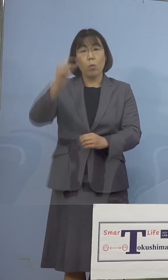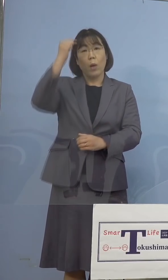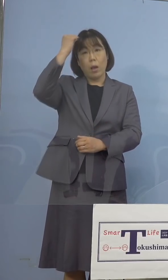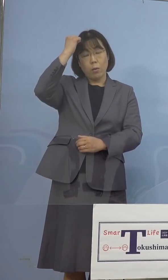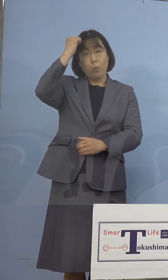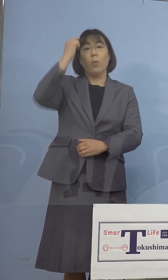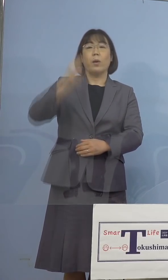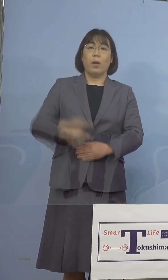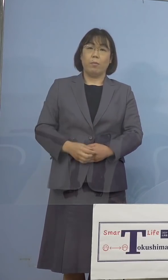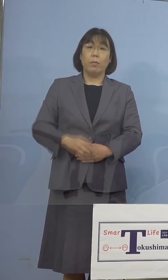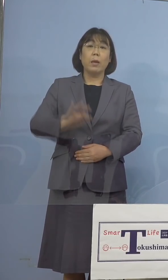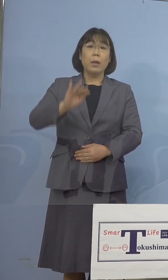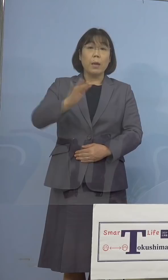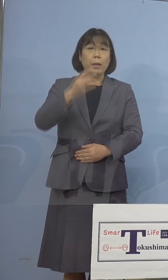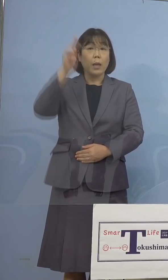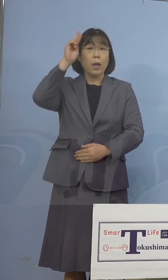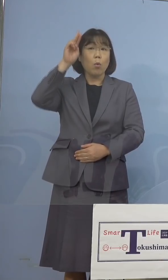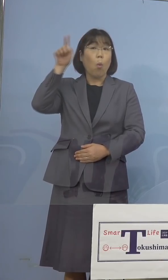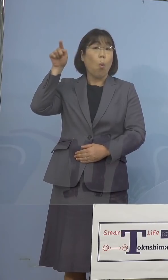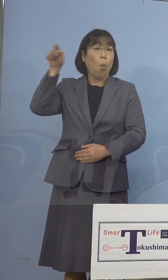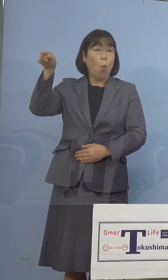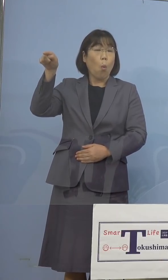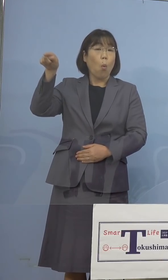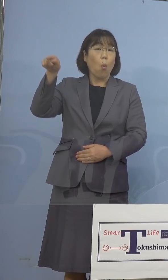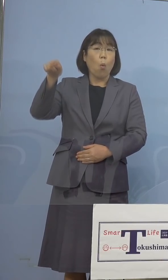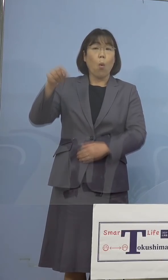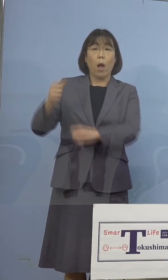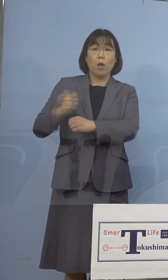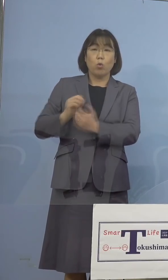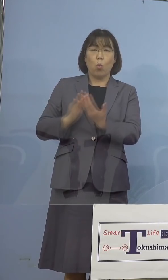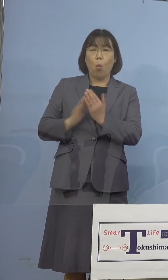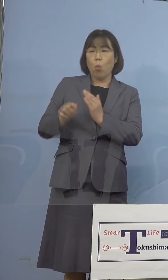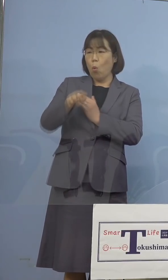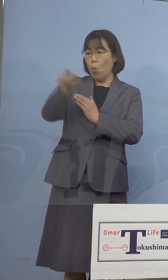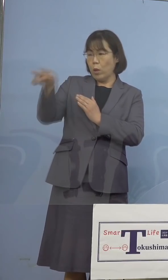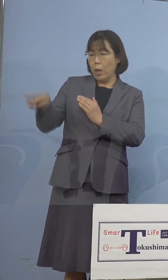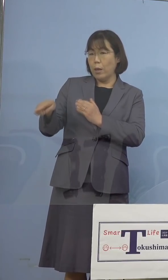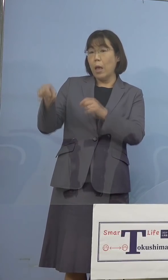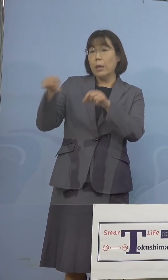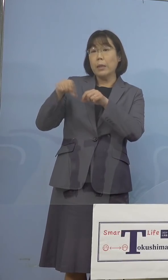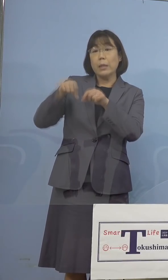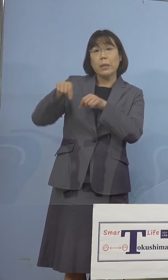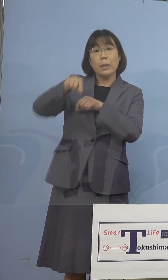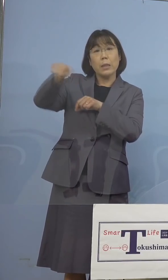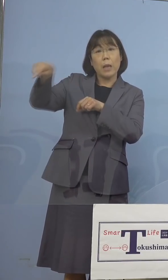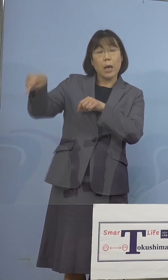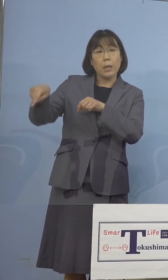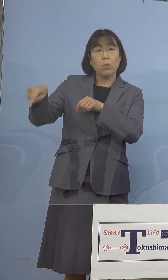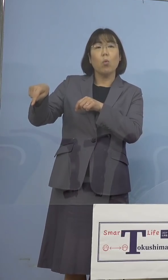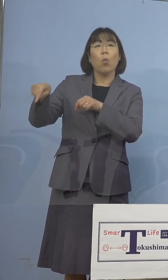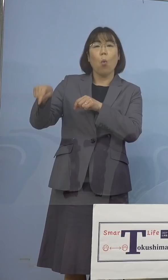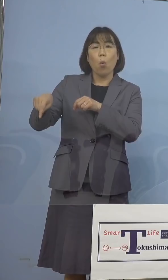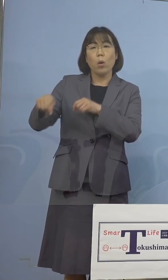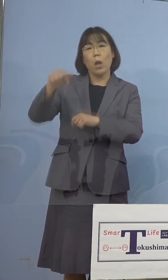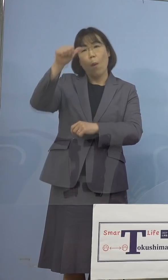しかしながら大阪府、また兵庫県など いわばお隣組におけるインド変異株の